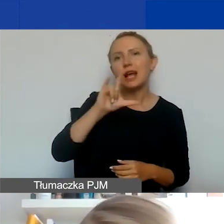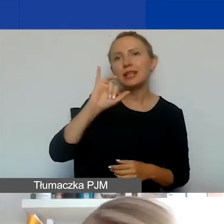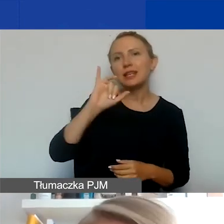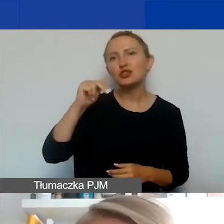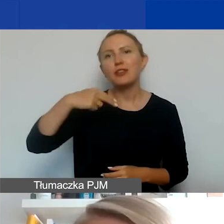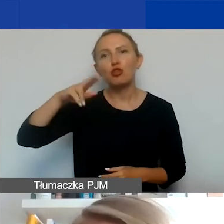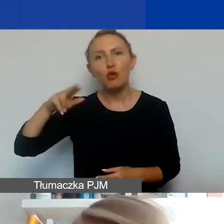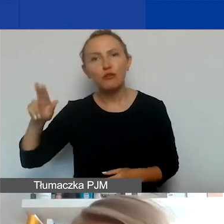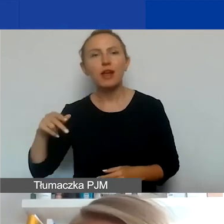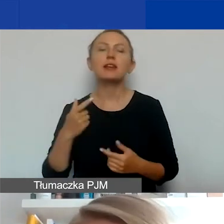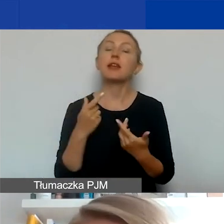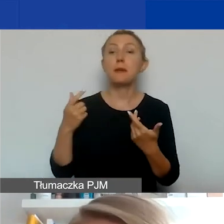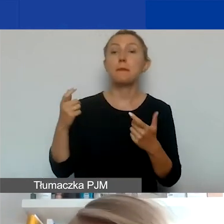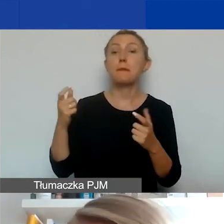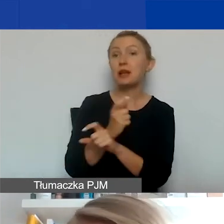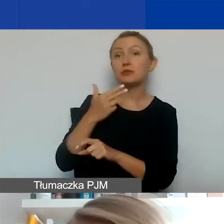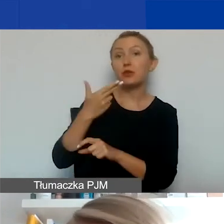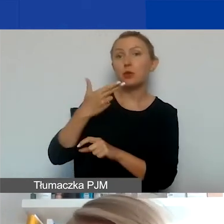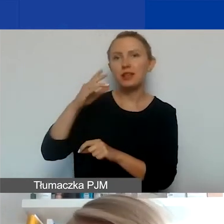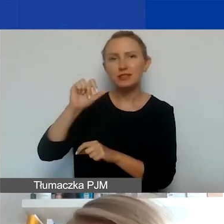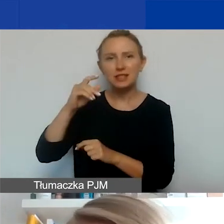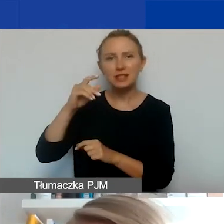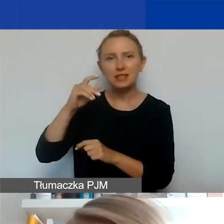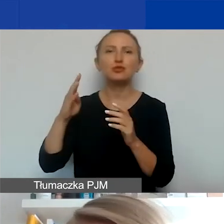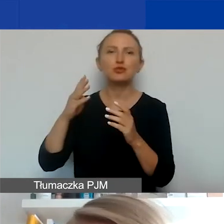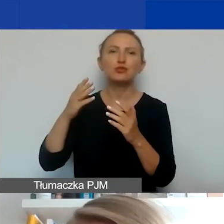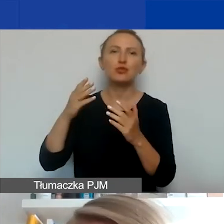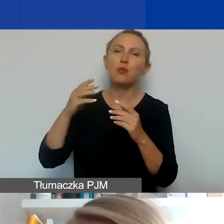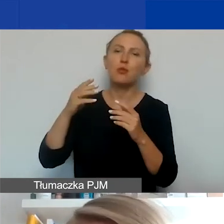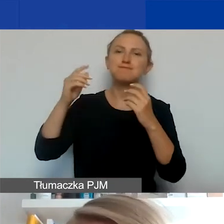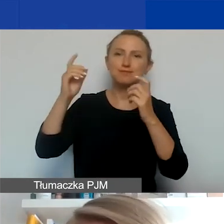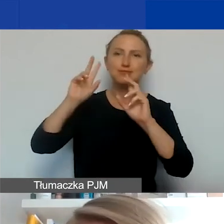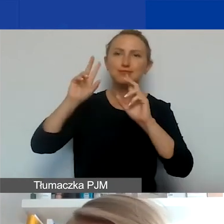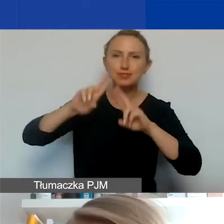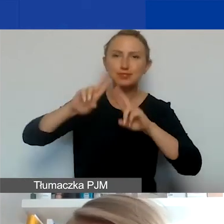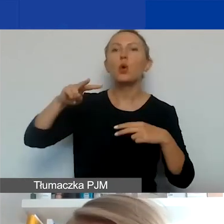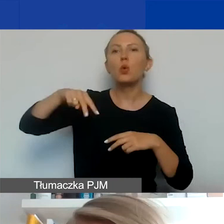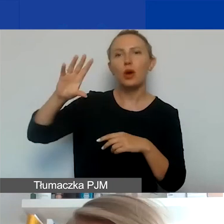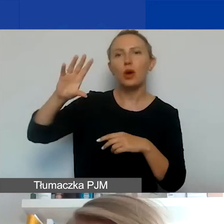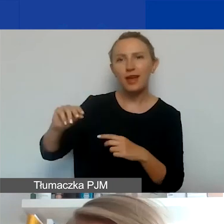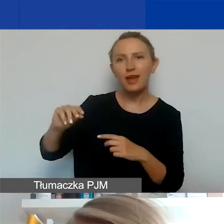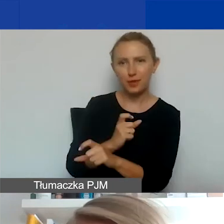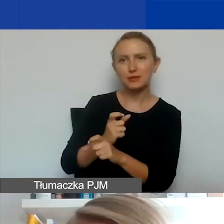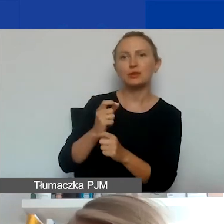Państwa-Beneficjenci to jest 14 pozostałych państw Unii Europejskiej, w których działa program Aktywni Obywatele: